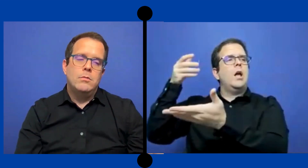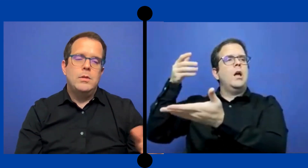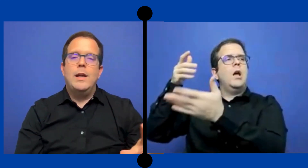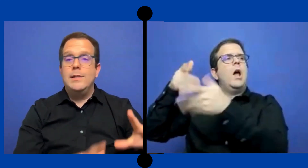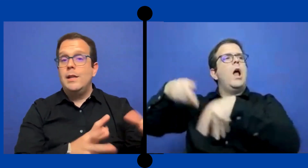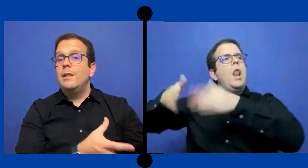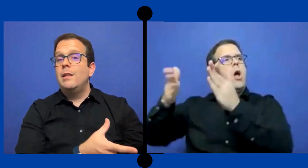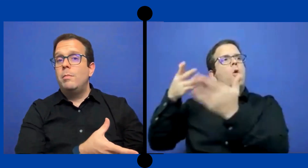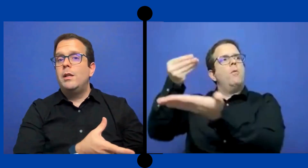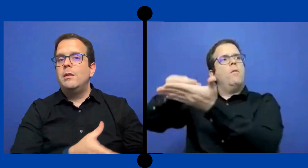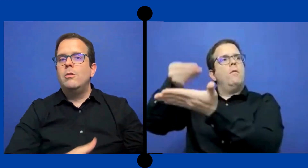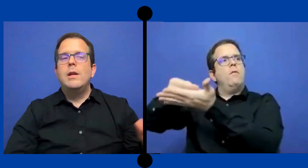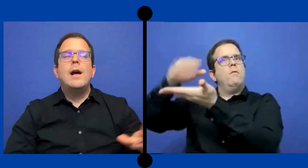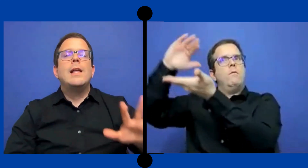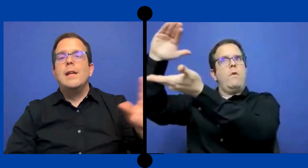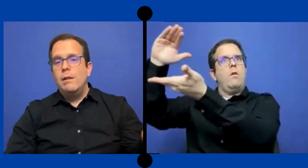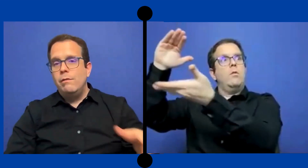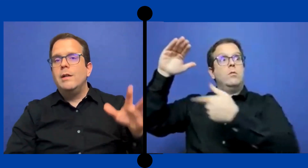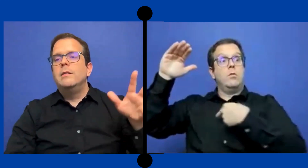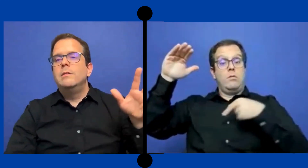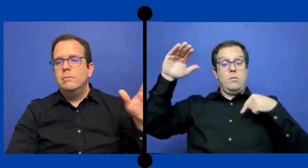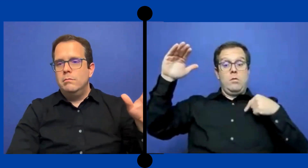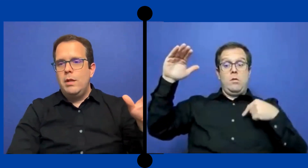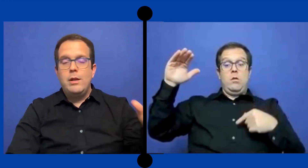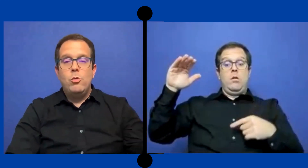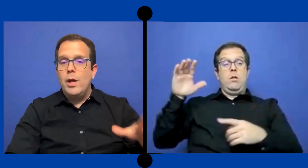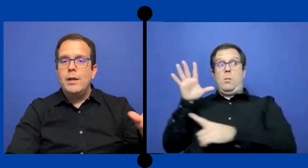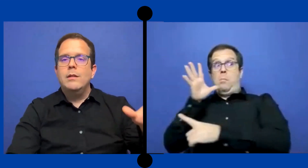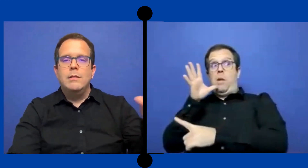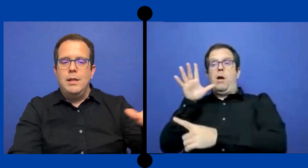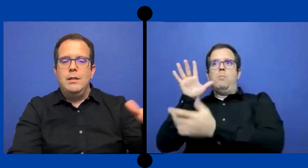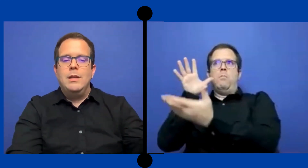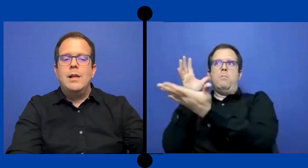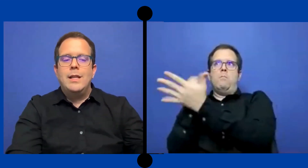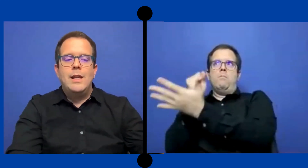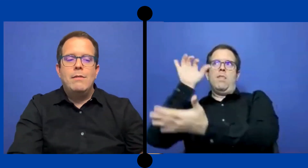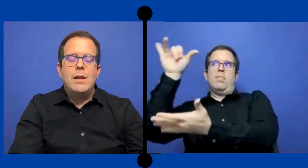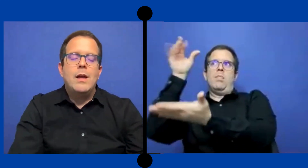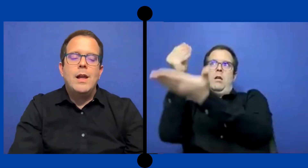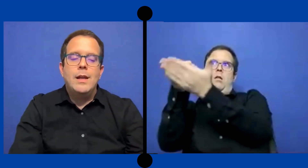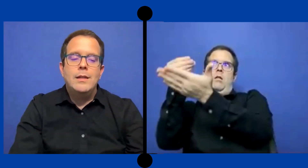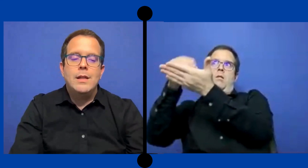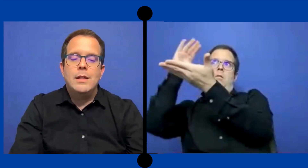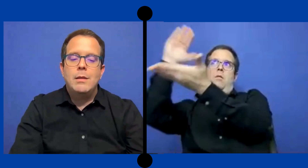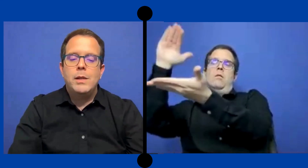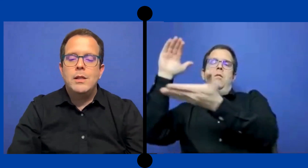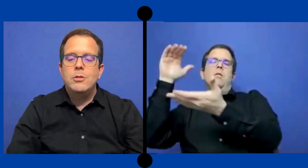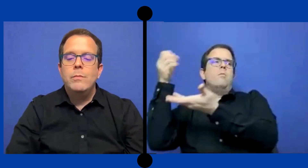o la agencia de interpretación a la tarifa regular que tiene... la agencia de interpretación.